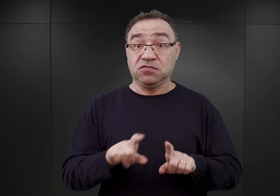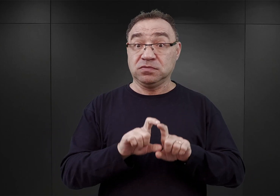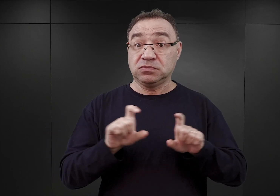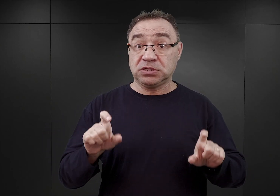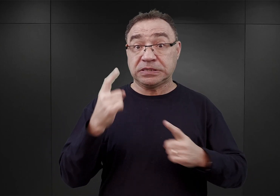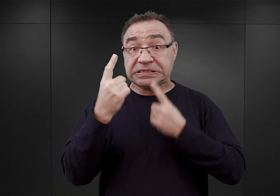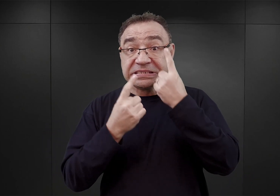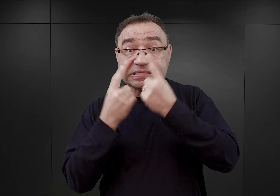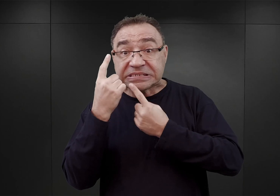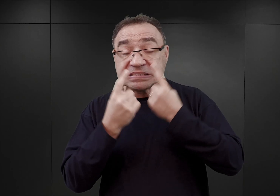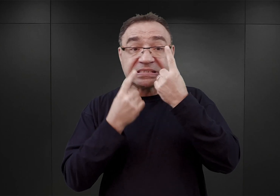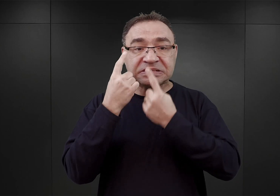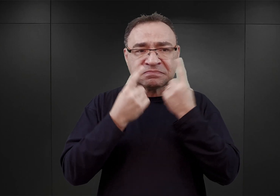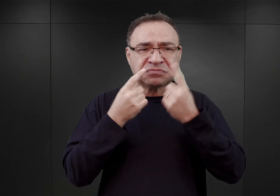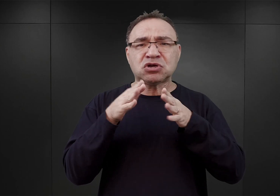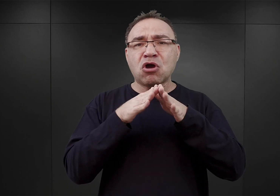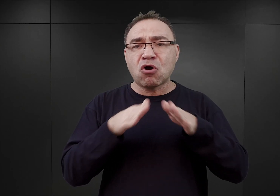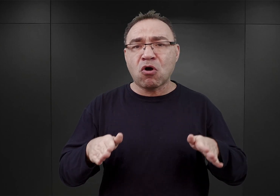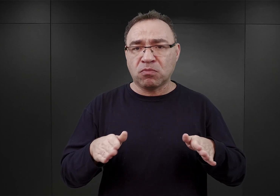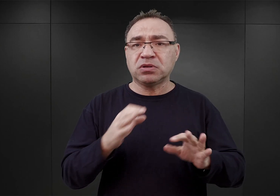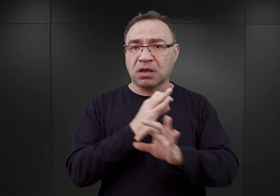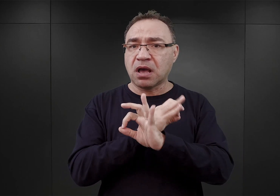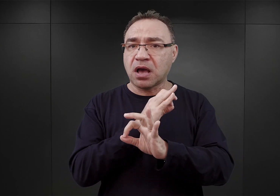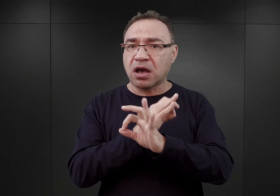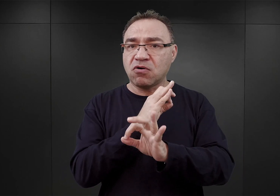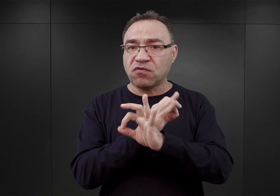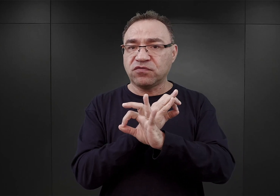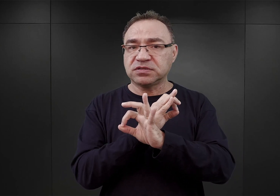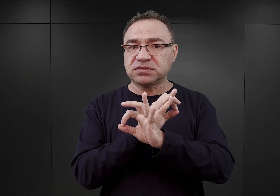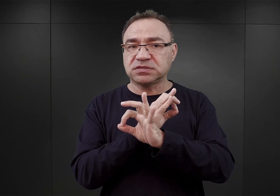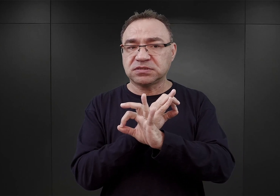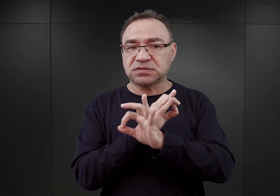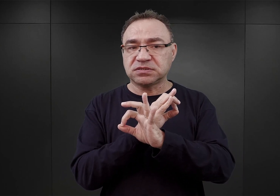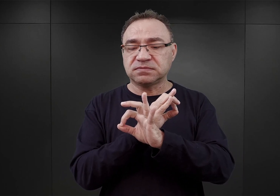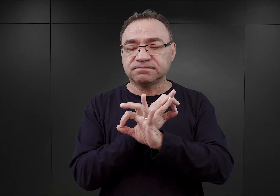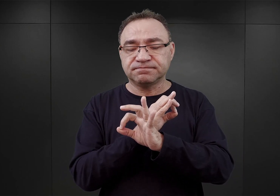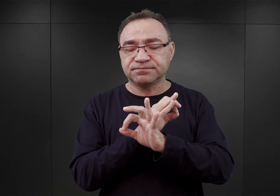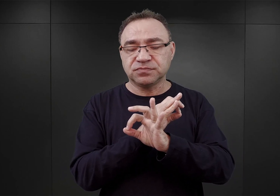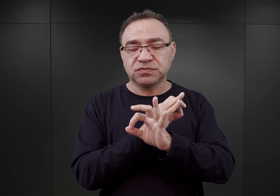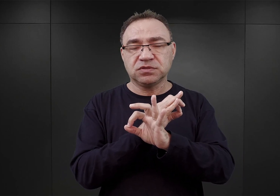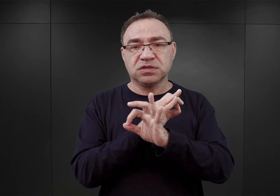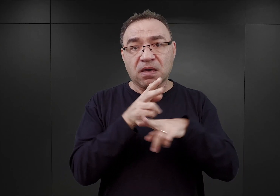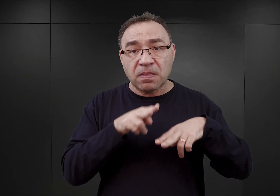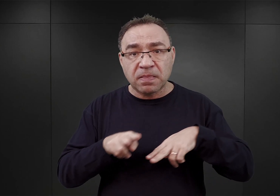że obóz Auschwitz powinien być wyłączony z gestii lokalnych władz SS